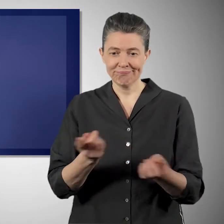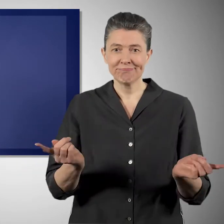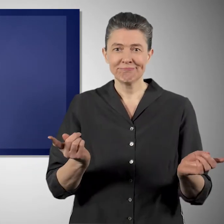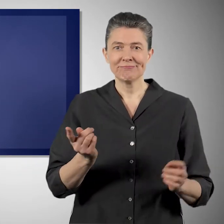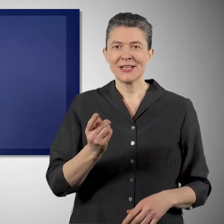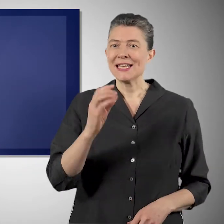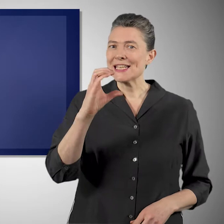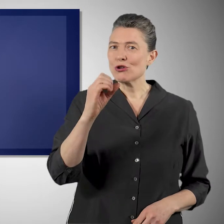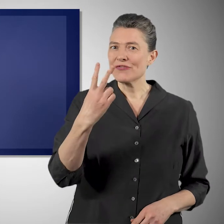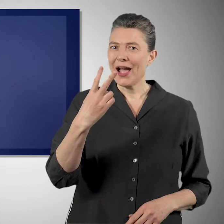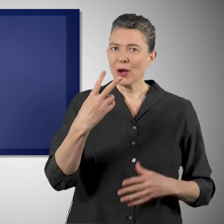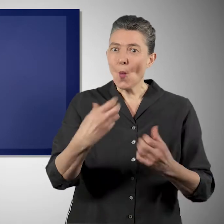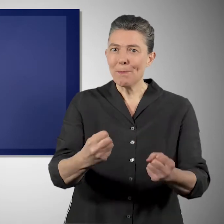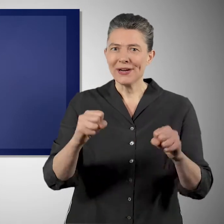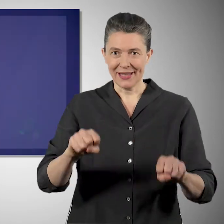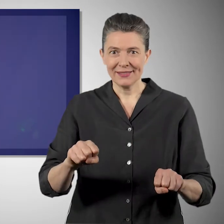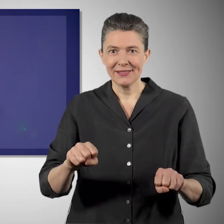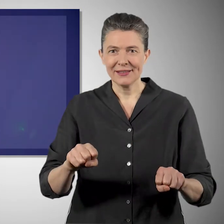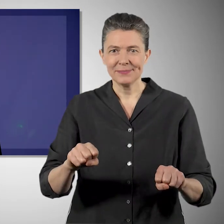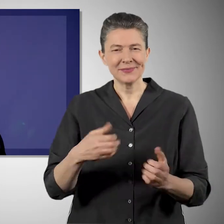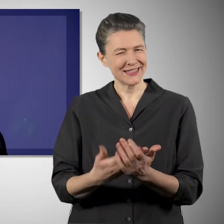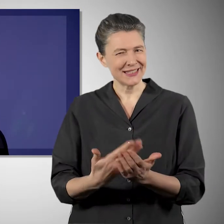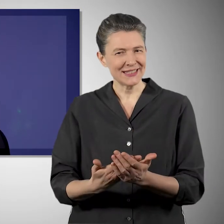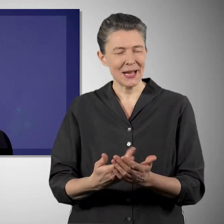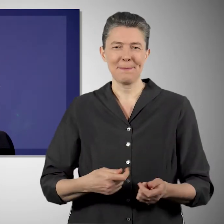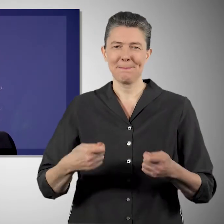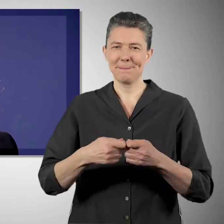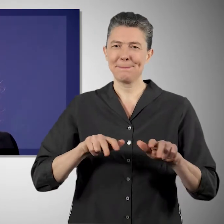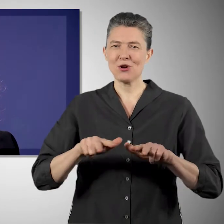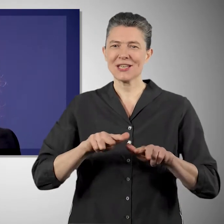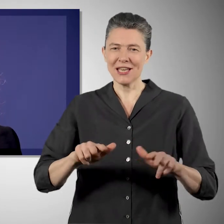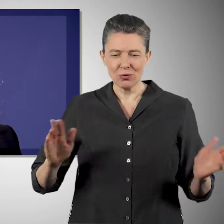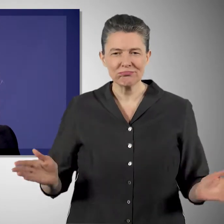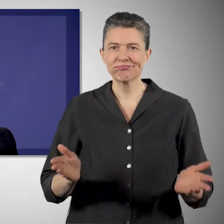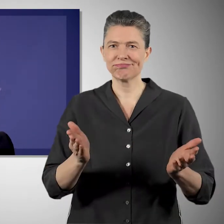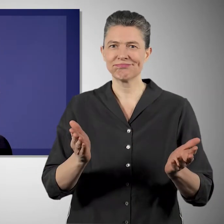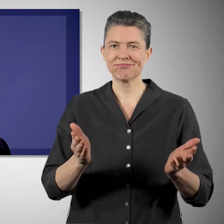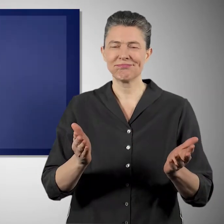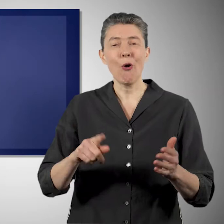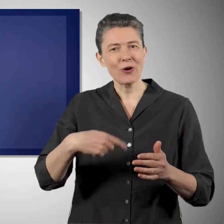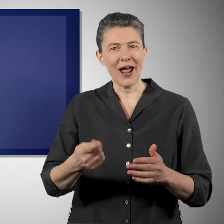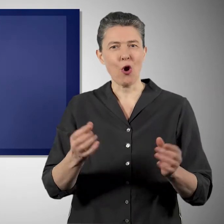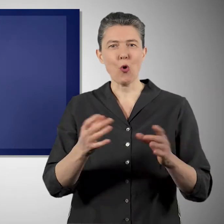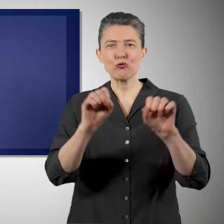und in Seegraswiesen einlagern und dadurch unsere Ökosysteme stabiler machen, damit sie auch den Auswirkungen